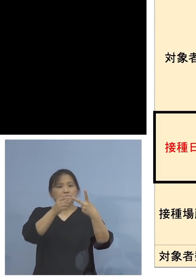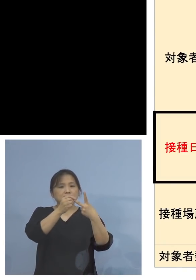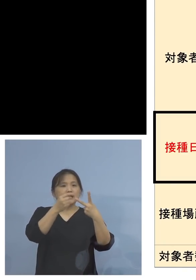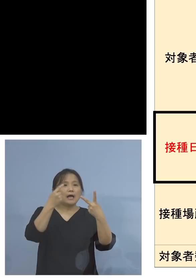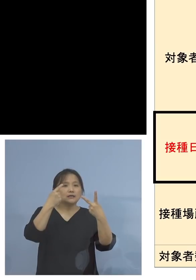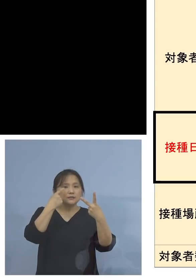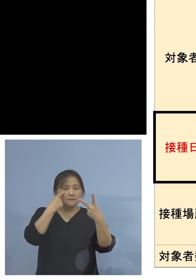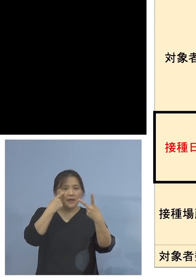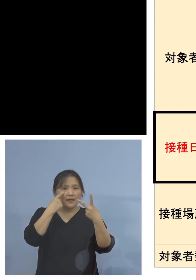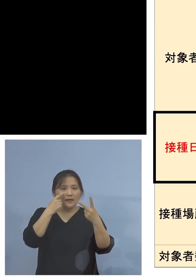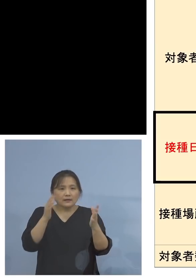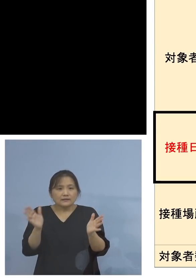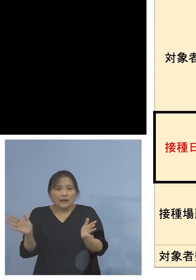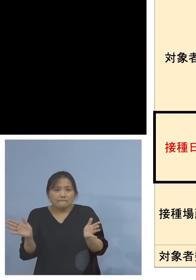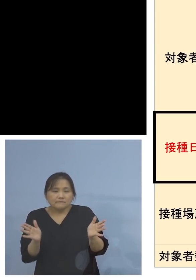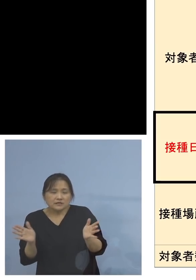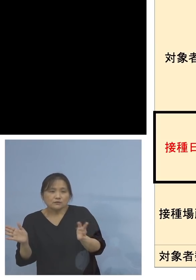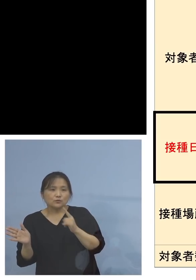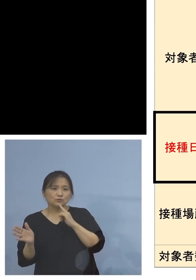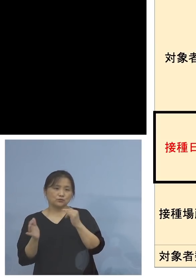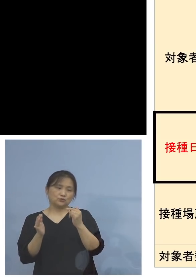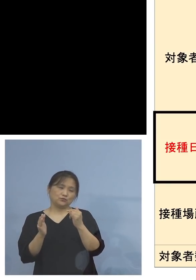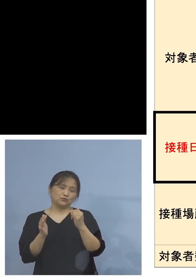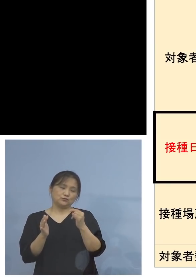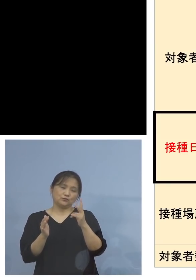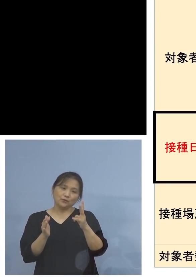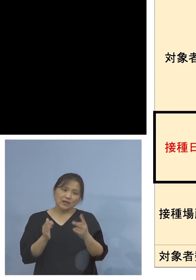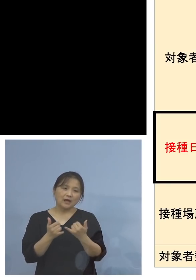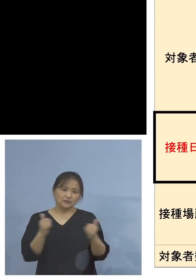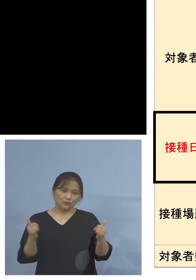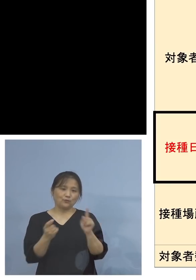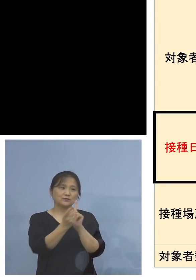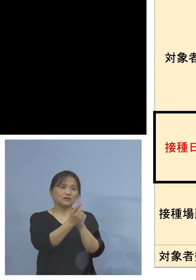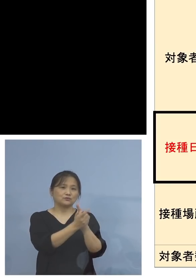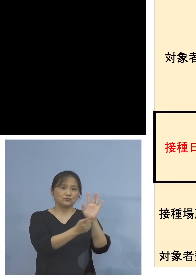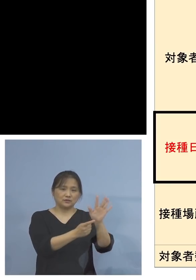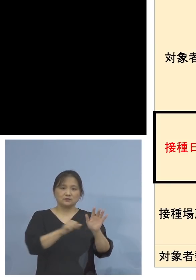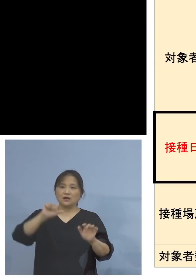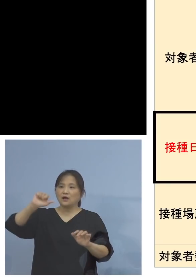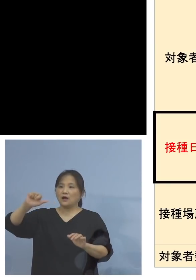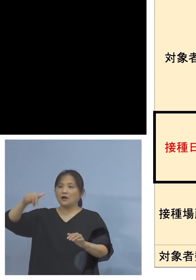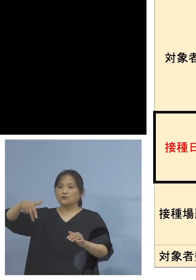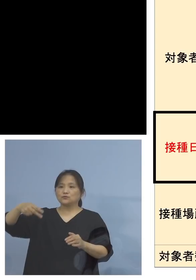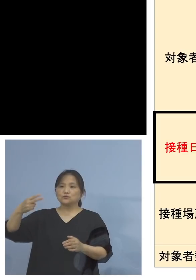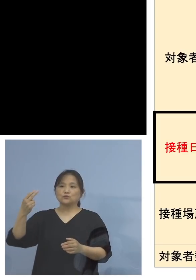皆様方を対象としております またアストラゼネカ社製、こちらは